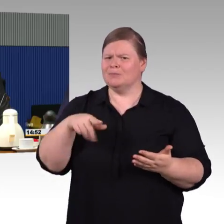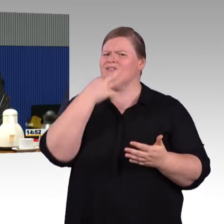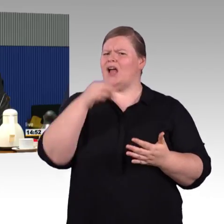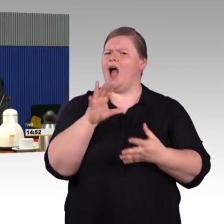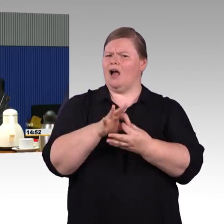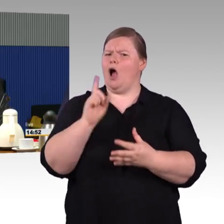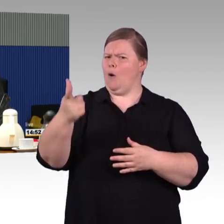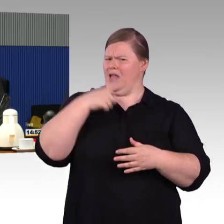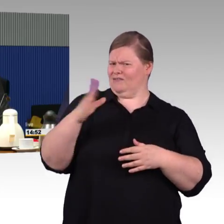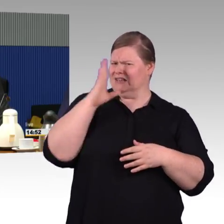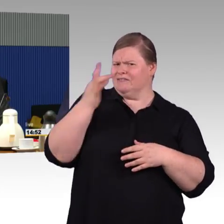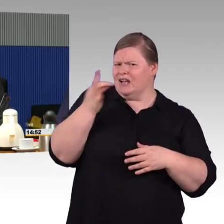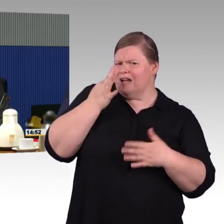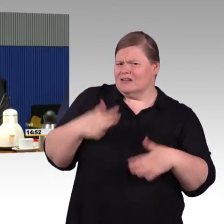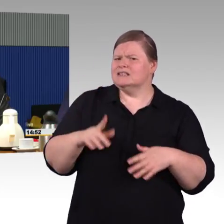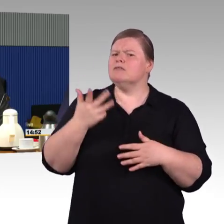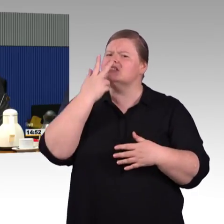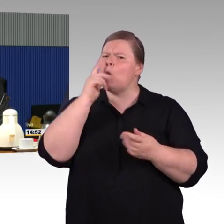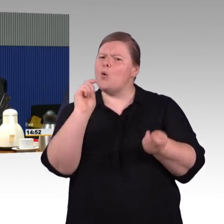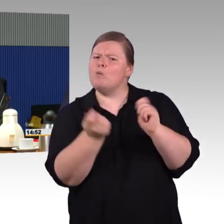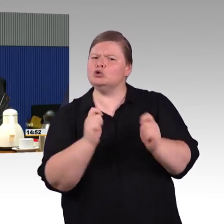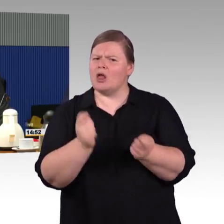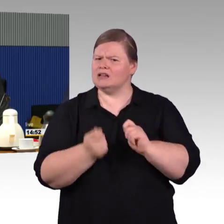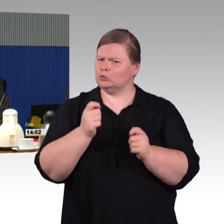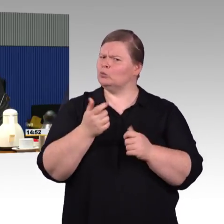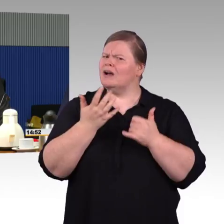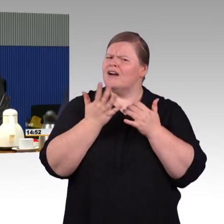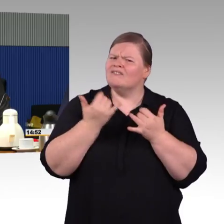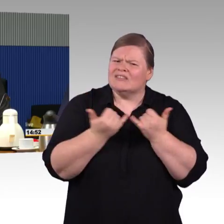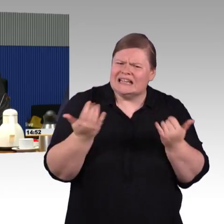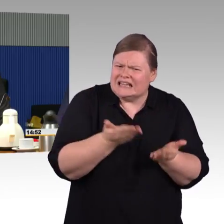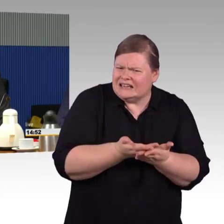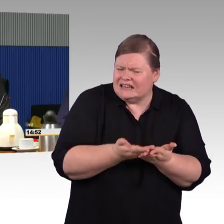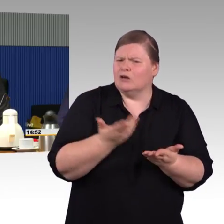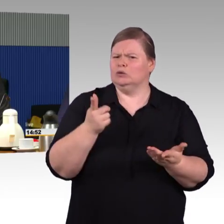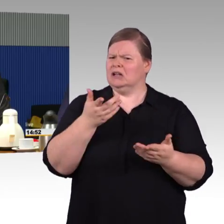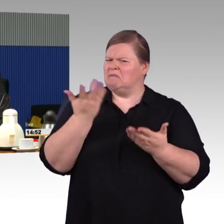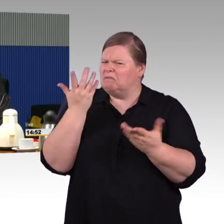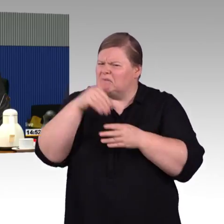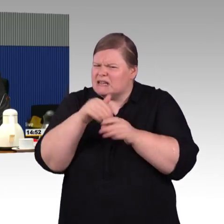Mal läuft es sehr gut, manchmal ist es eher am Ende einer Umbaumaßnahme.